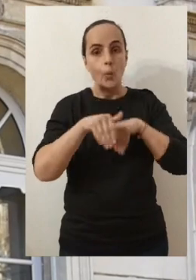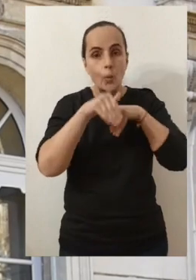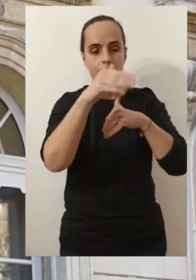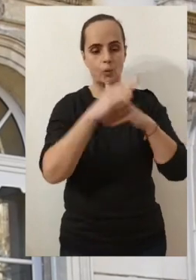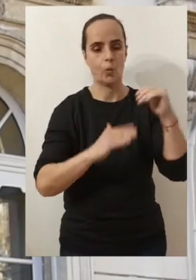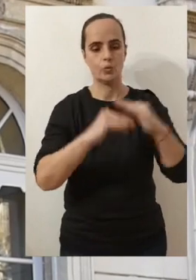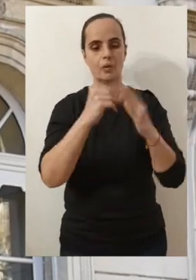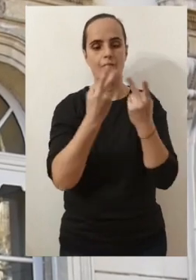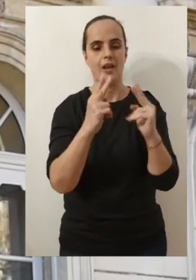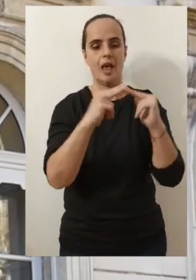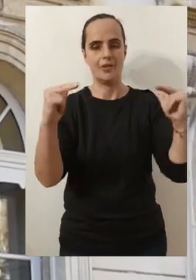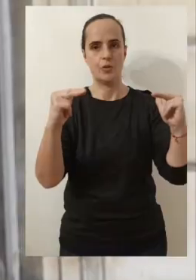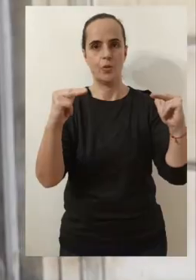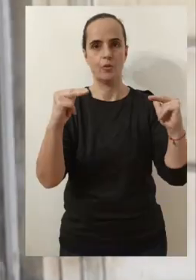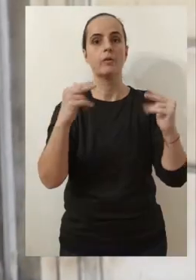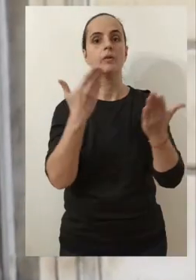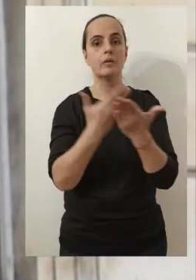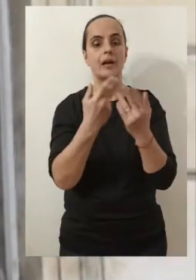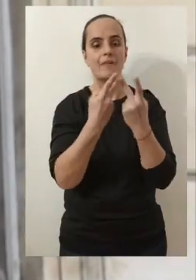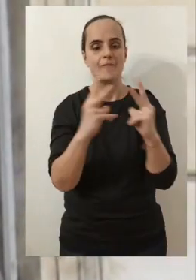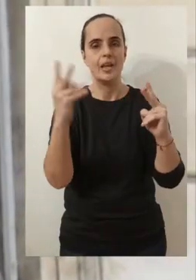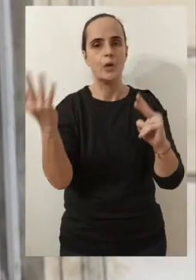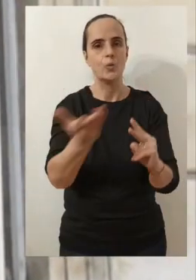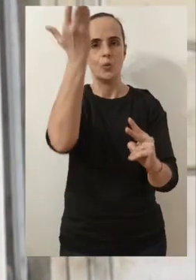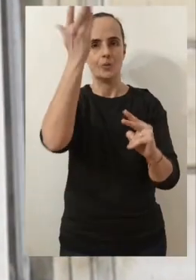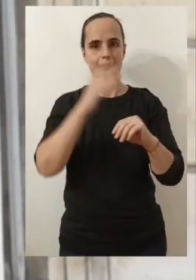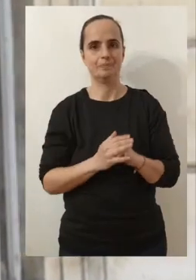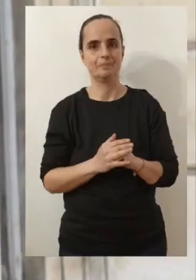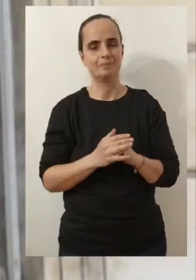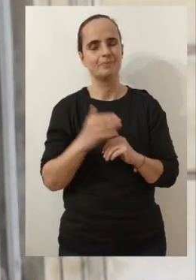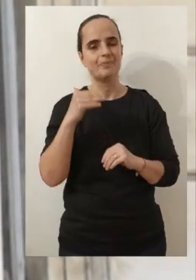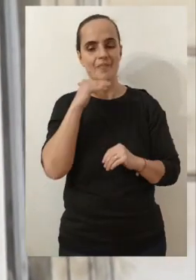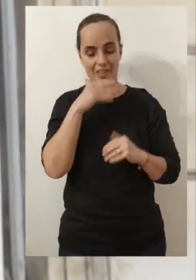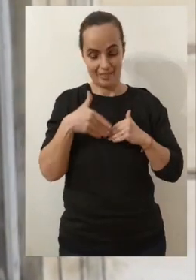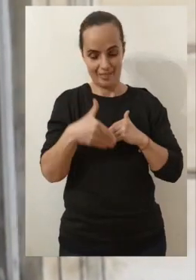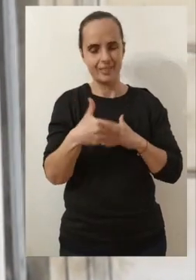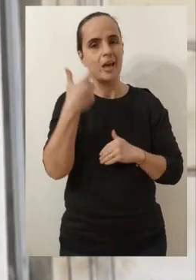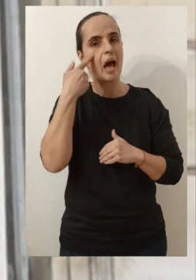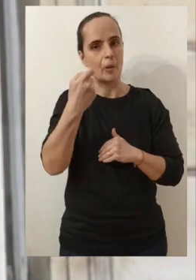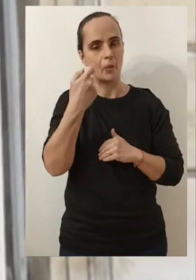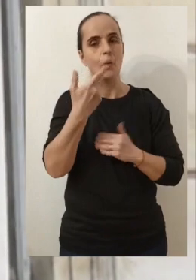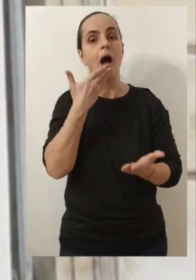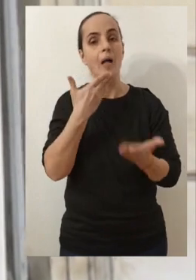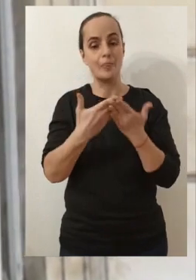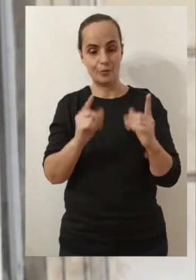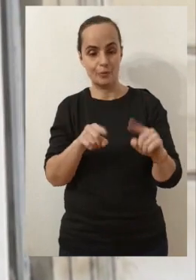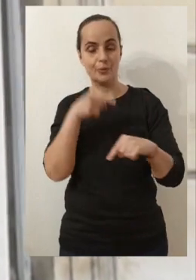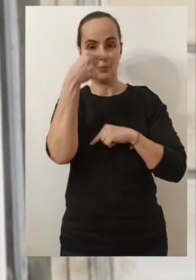Avignon en tant que ville d'exception. Donc voilà, j'avais envie de vous dire à très vite et à très bientôt